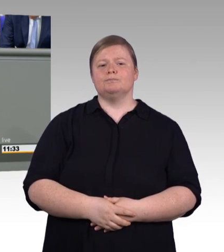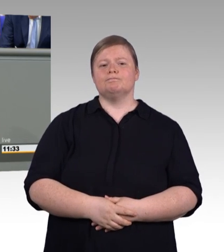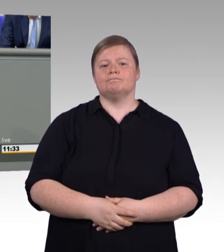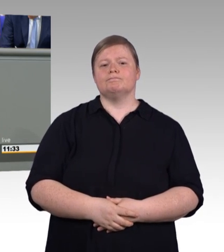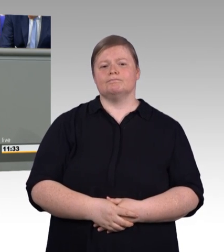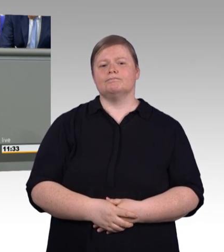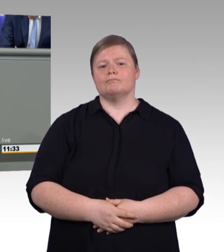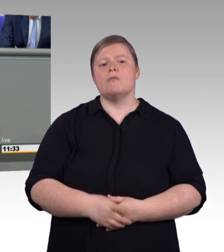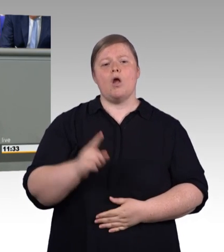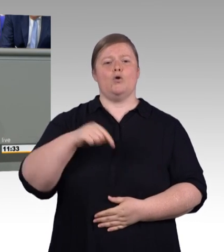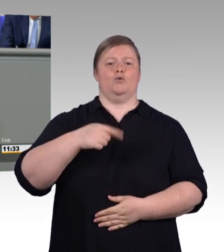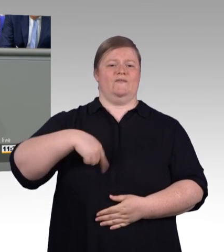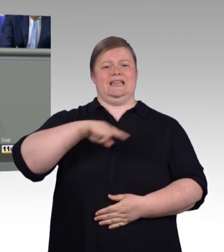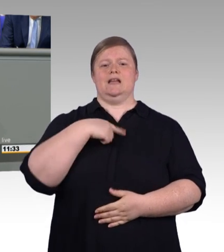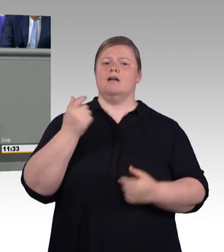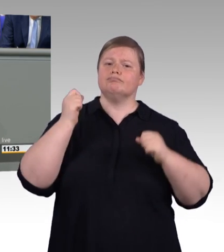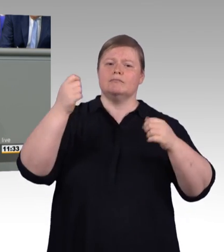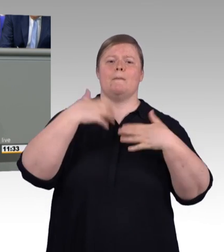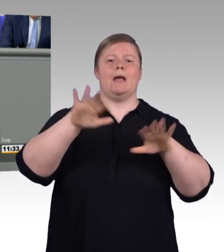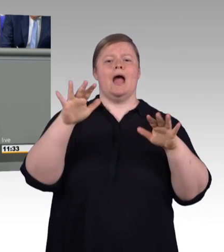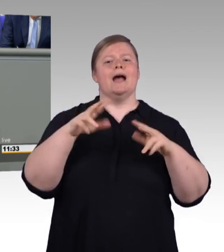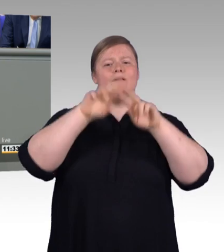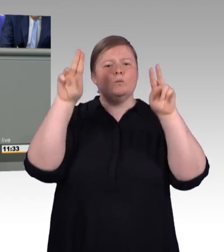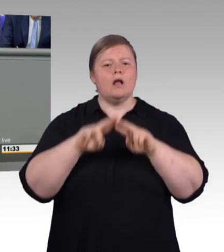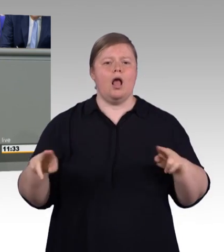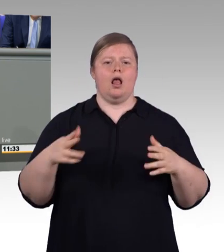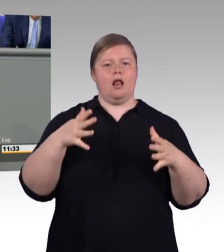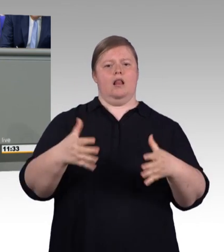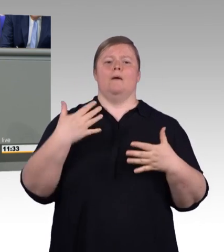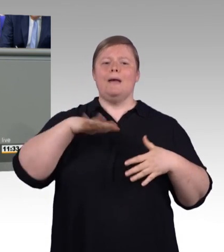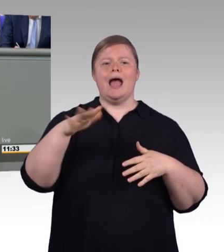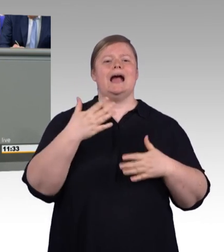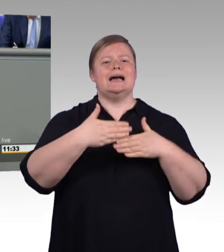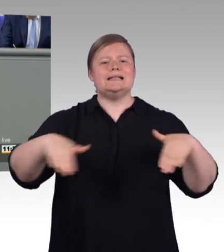Schon an der Sprache wird so deutlich: Die berufliche Bildung in den Betrieben ist vergleichbar